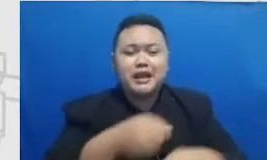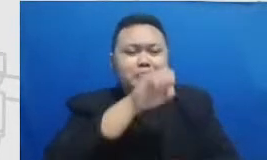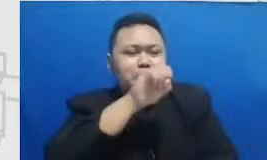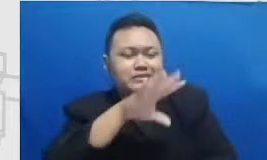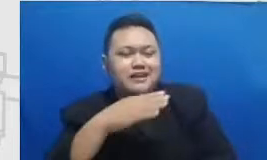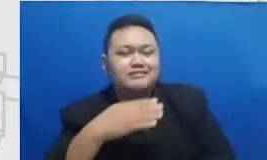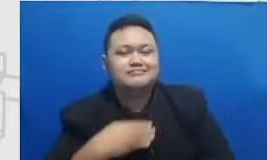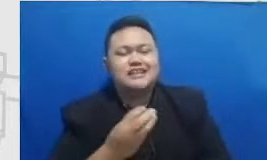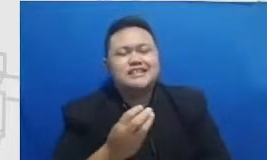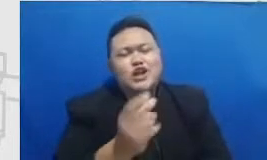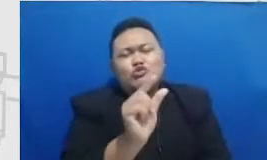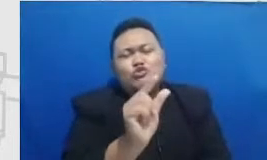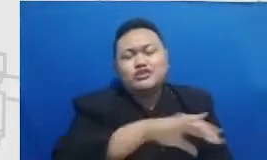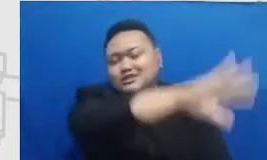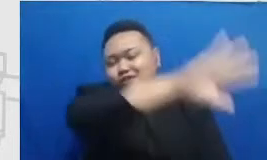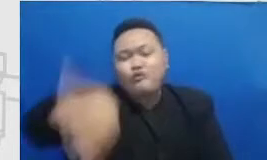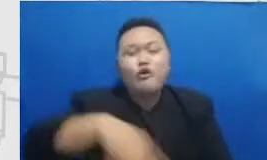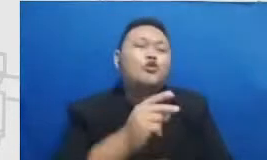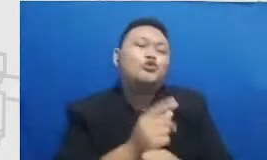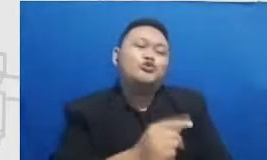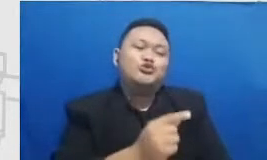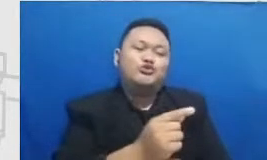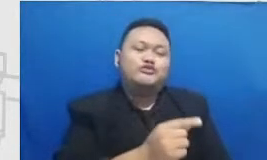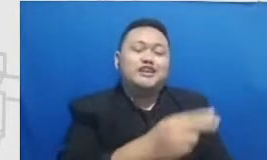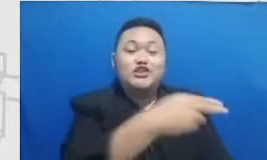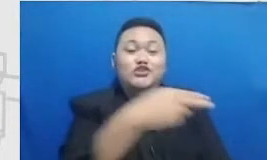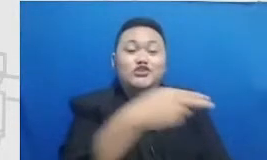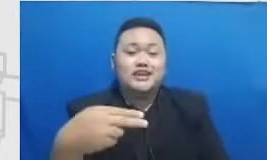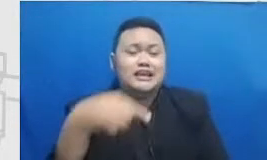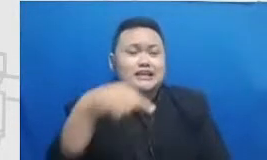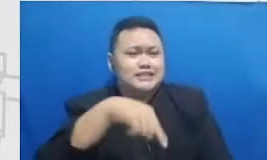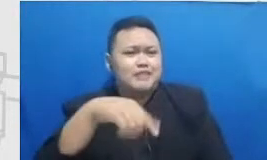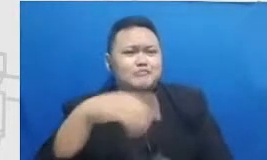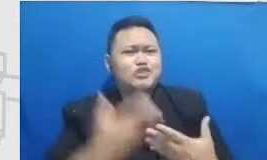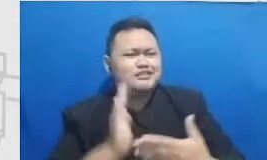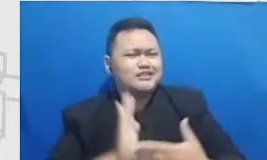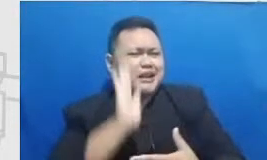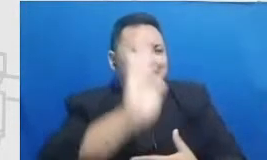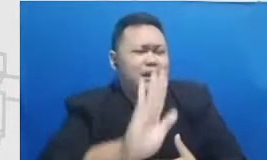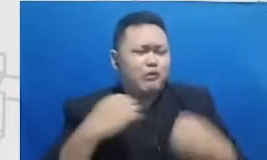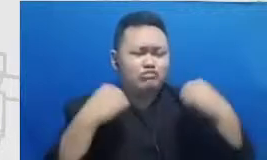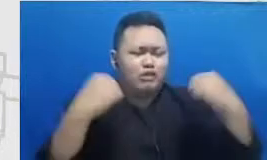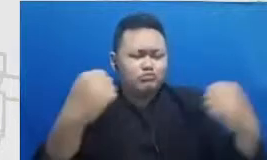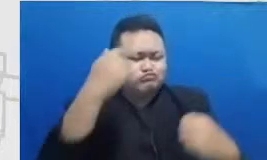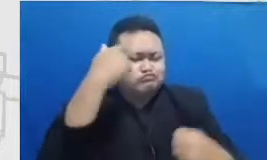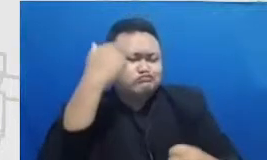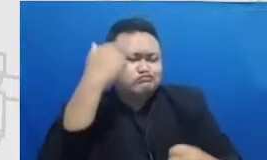guru peserta pelatihan ini yang nanti akan tangguh belajar kem ampuan nonteknis atau softskills nama 6